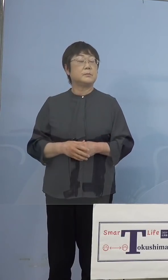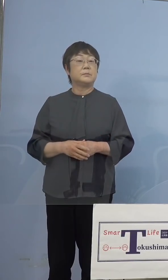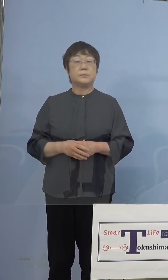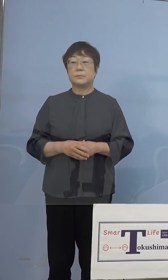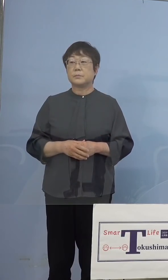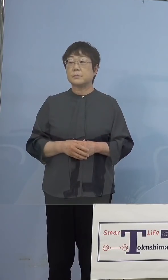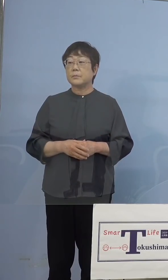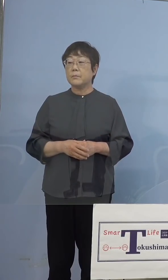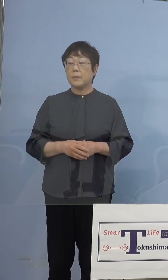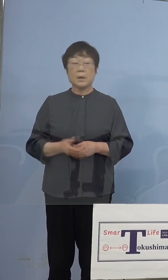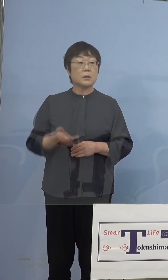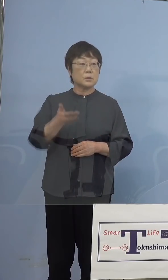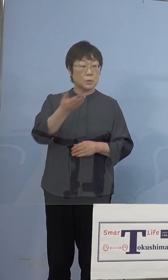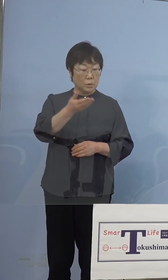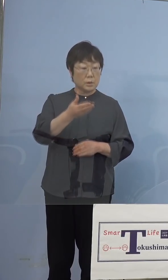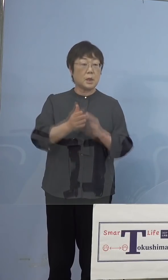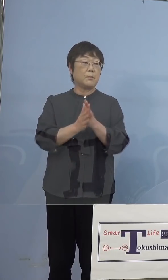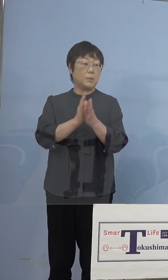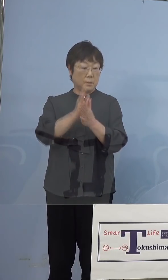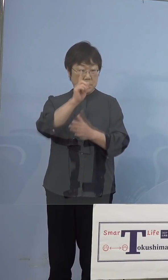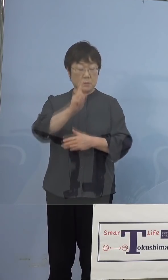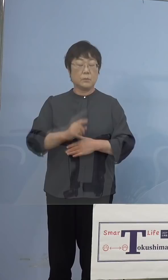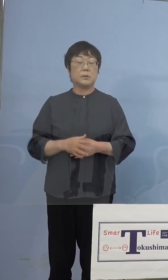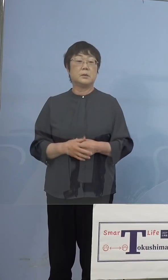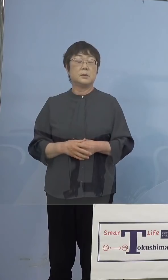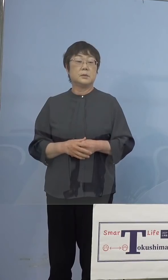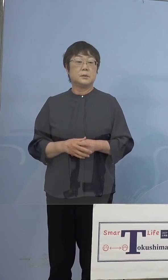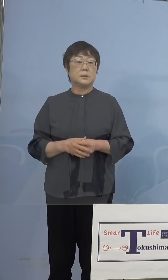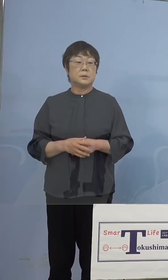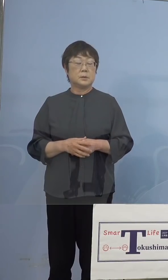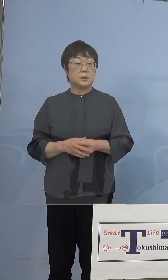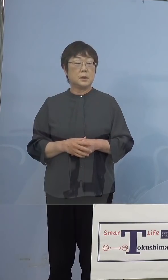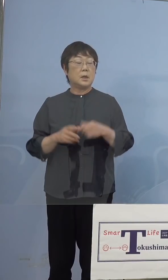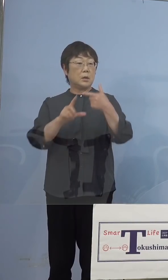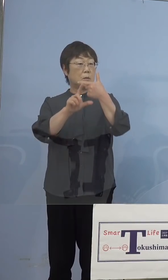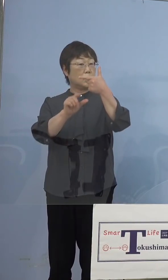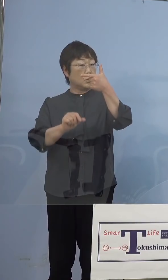（NHK） その上で、6月上旬から